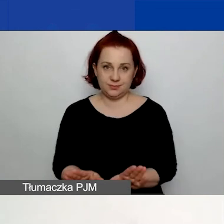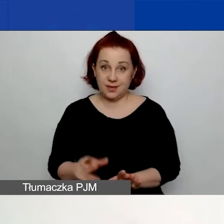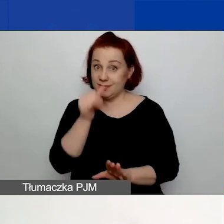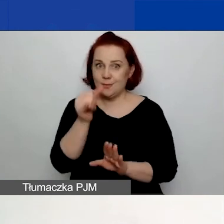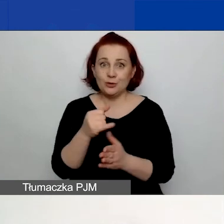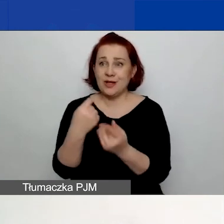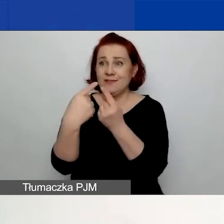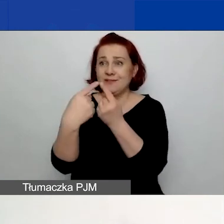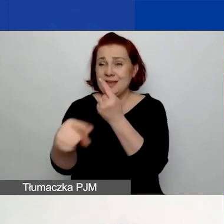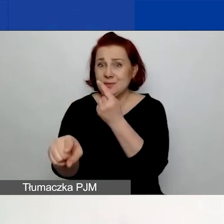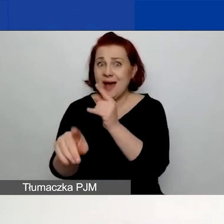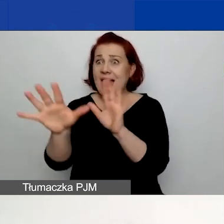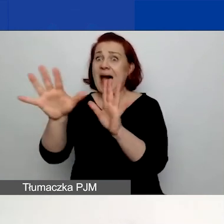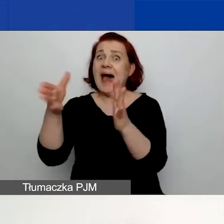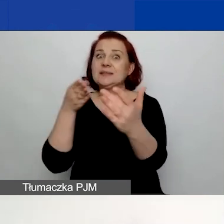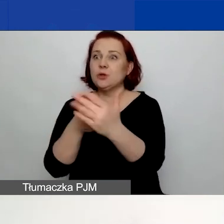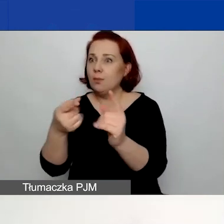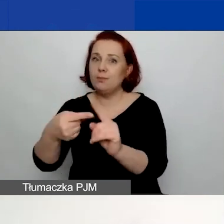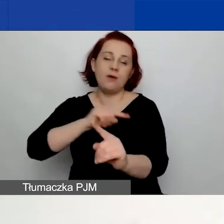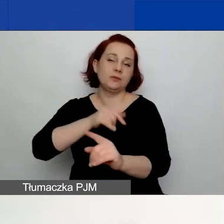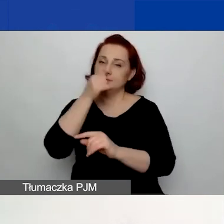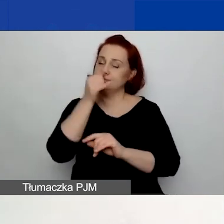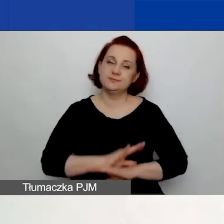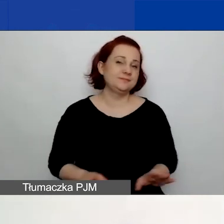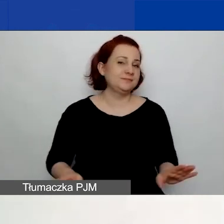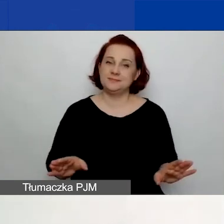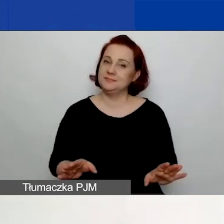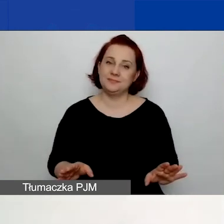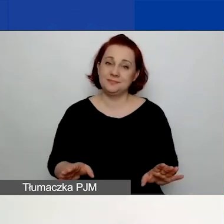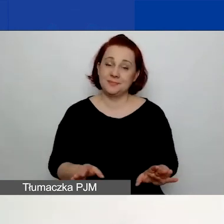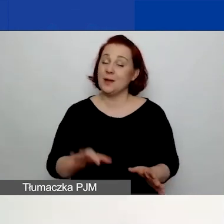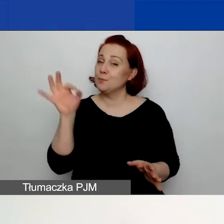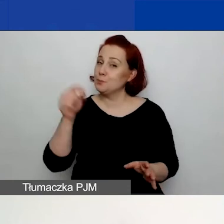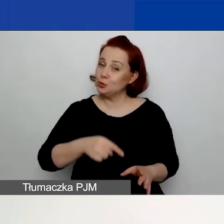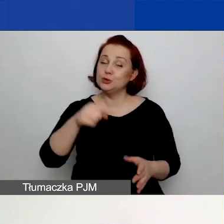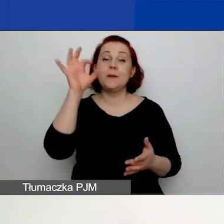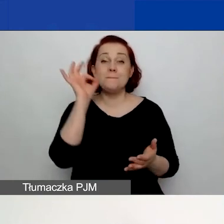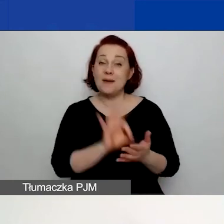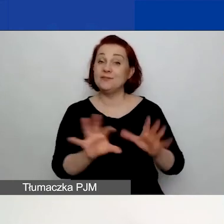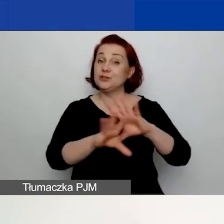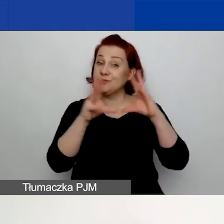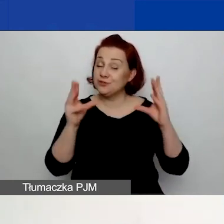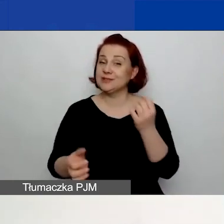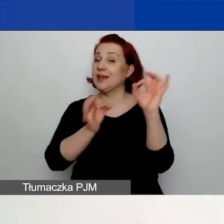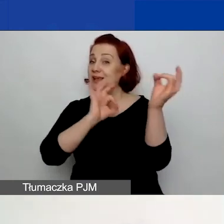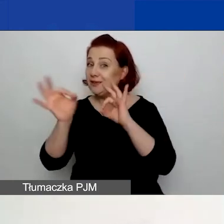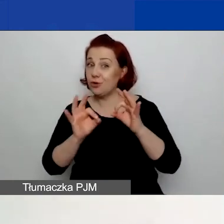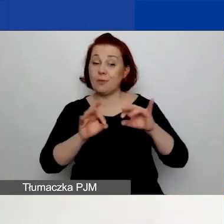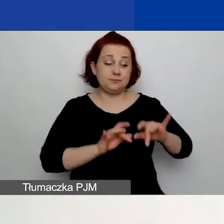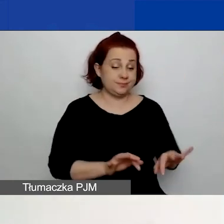Więc tutaj bądźcie ostrożni, bądźcie pewni, że przenieśliście wszystkie dane do generatora, ponieważ nie ma opcji wycofania wniosku,